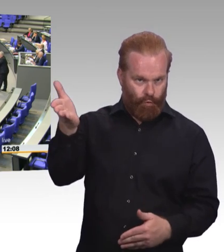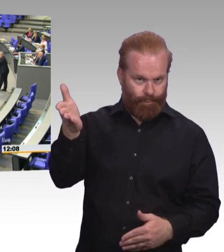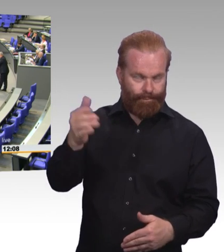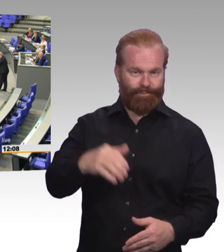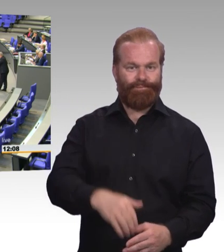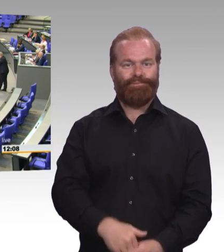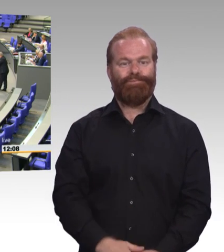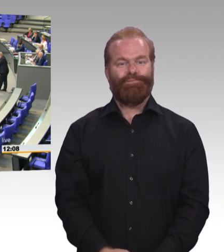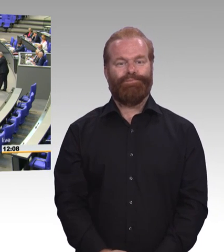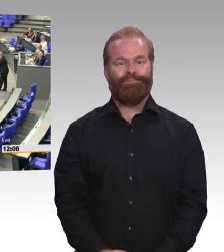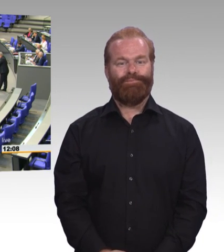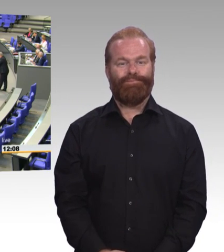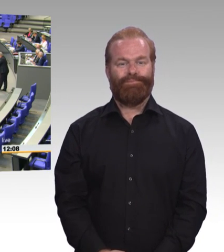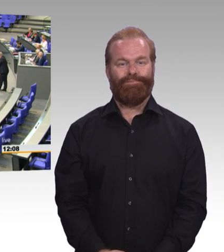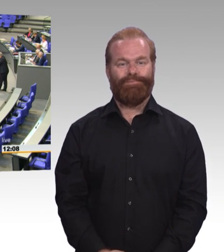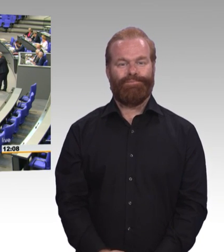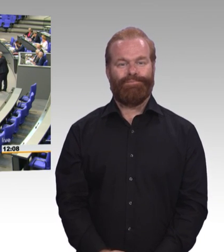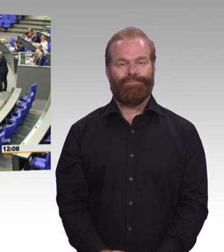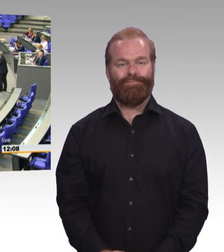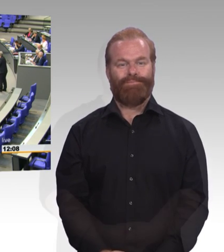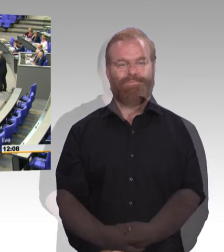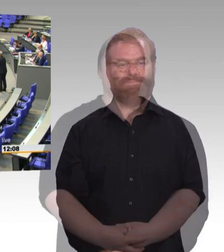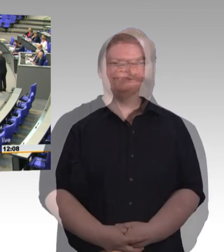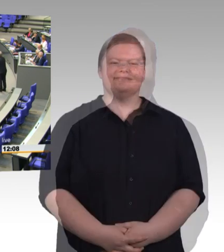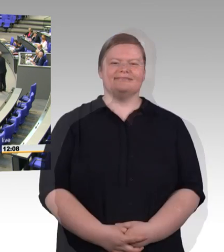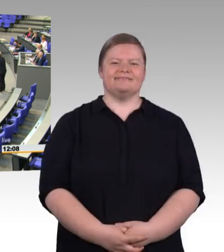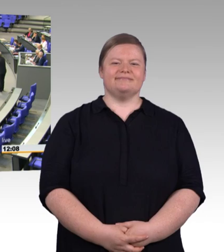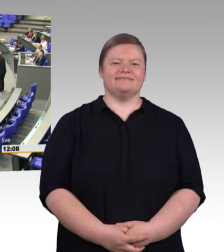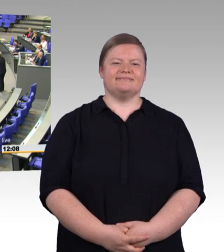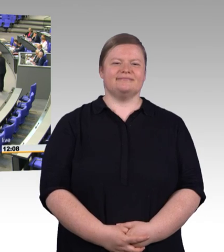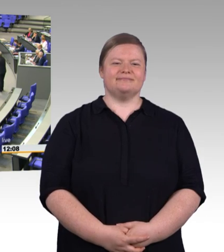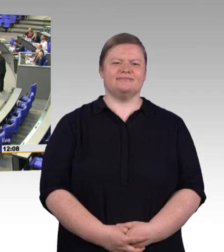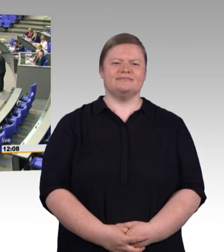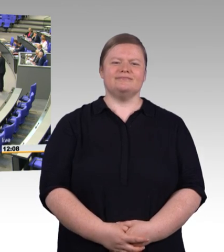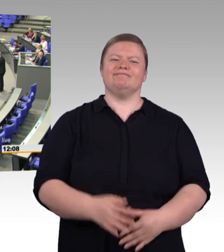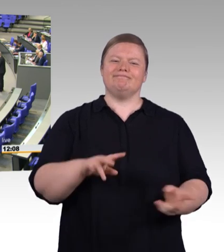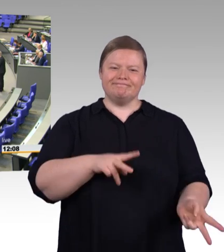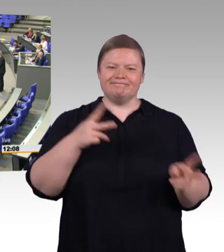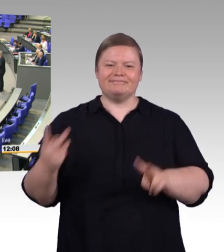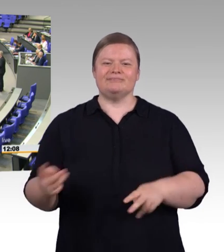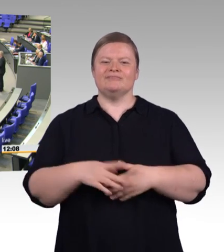Berufsbildungsmodernisierungsgesetz, erste Lesung. Es hat eine ganze Weile gedauert, bis es dann hier war.